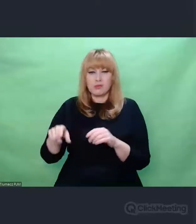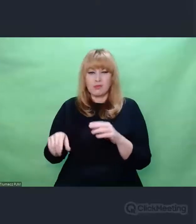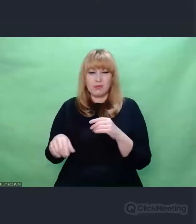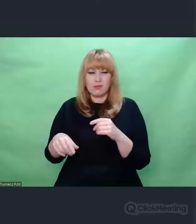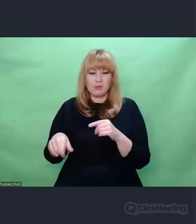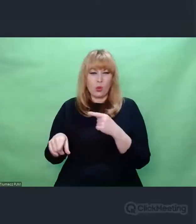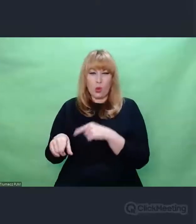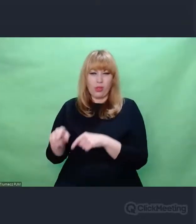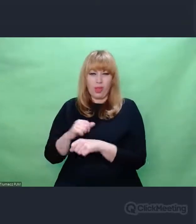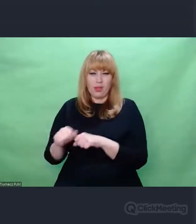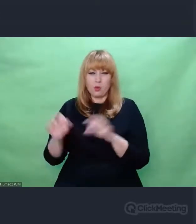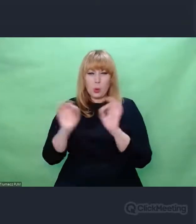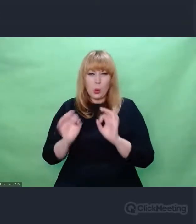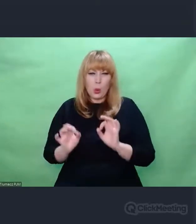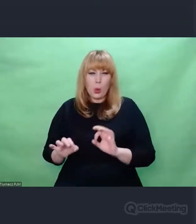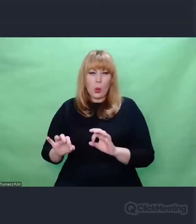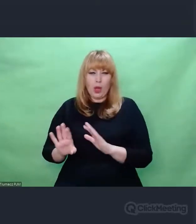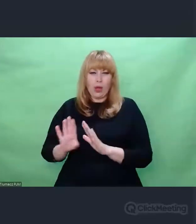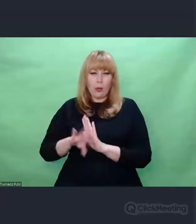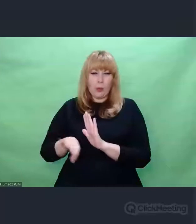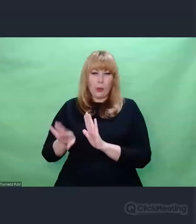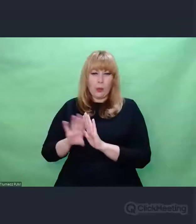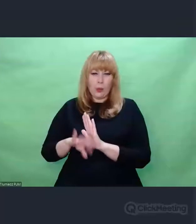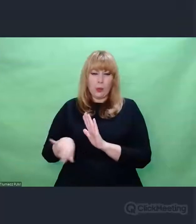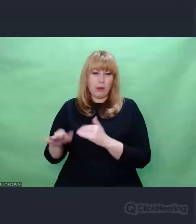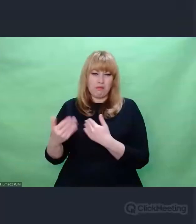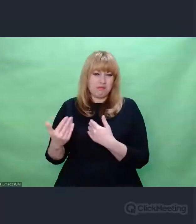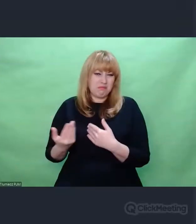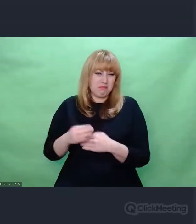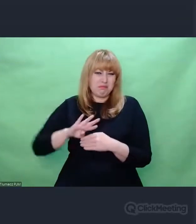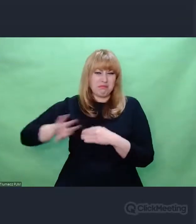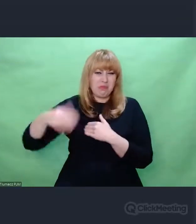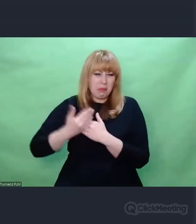Ten zbiór zjawisk przechodzi z obszaru